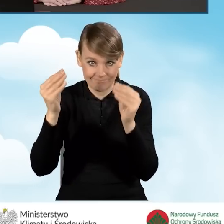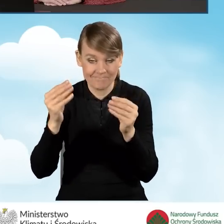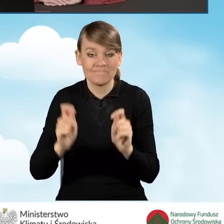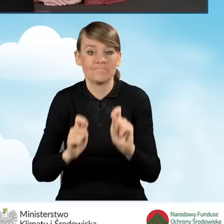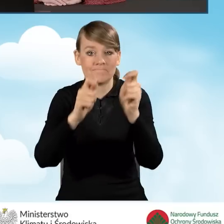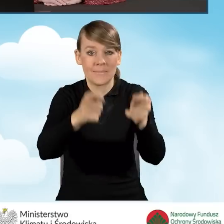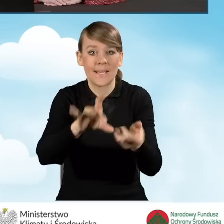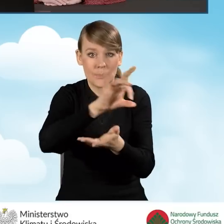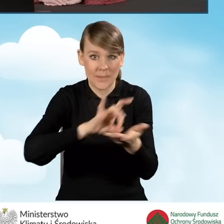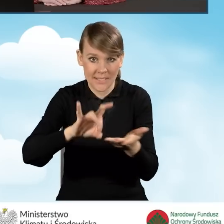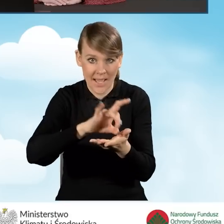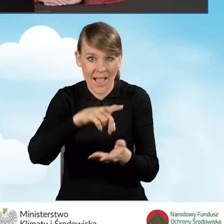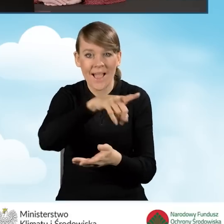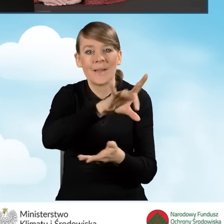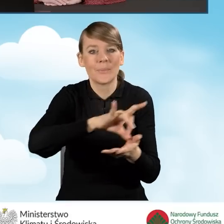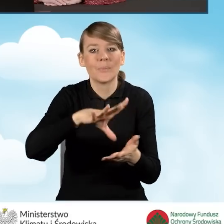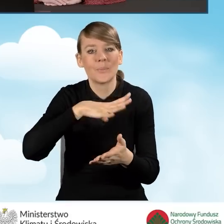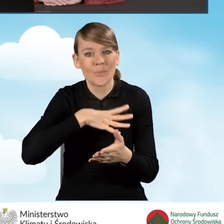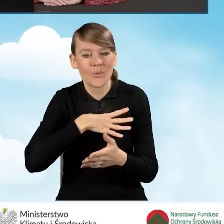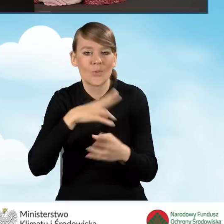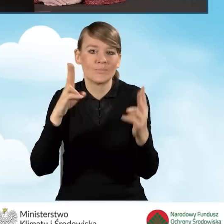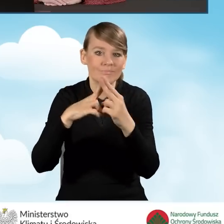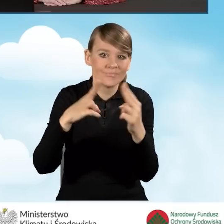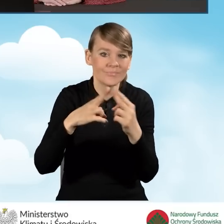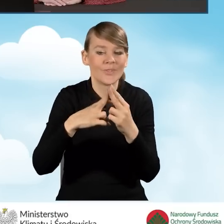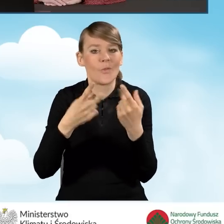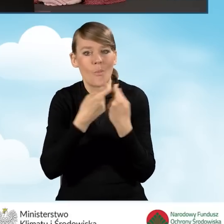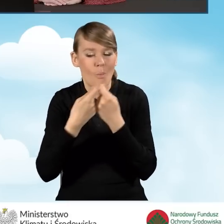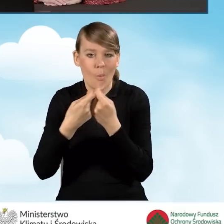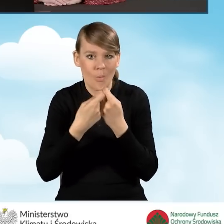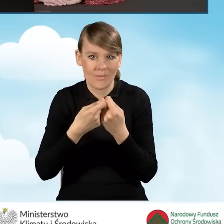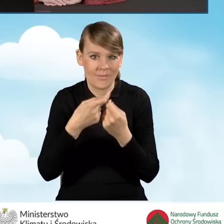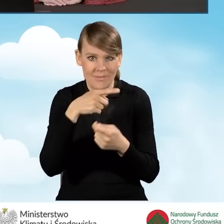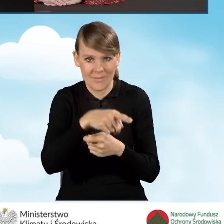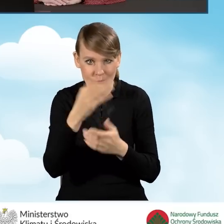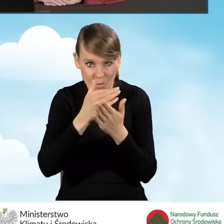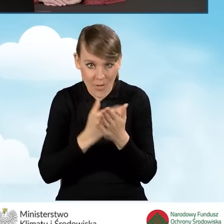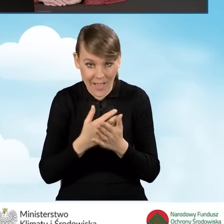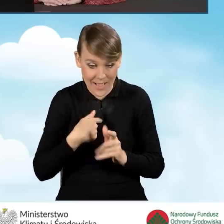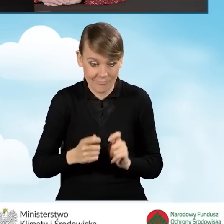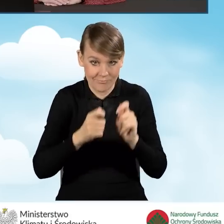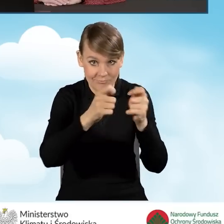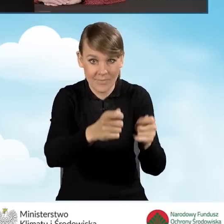która zawarła porozumienie w sprawie ustalenia zasad wspólnej realizacji programu, liczy się to ta data,